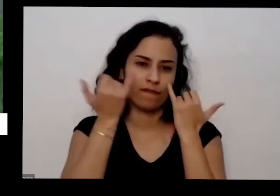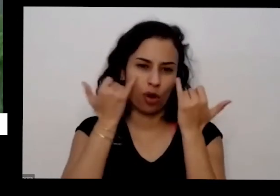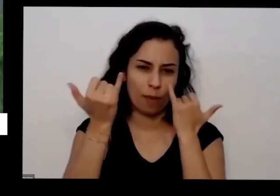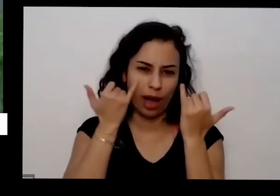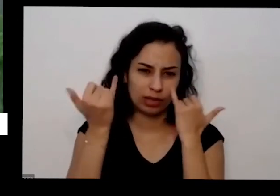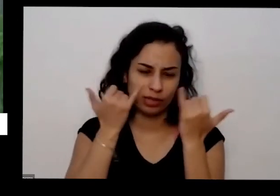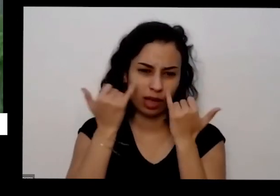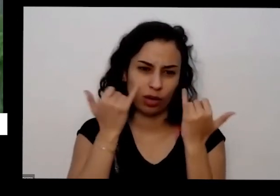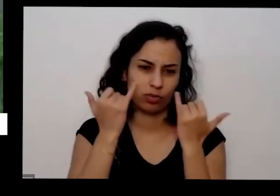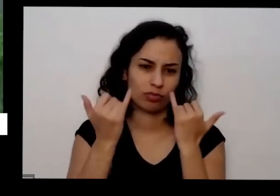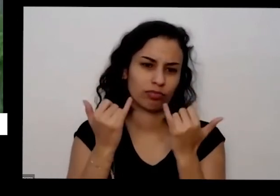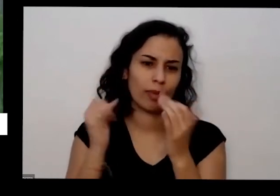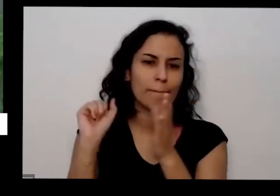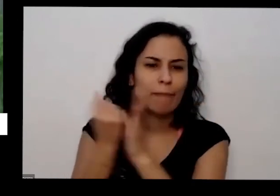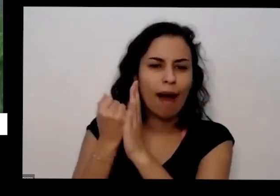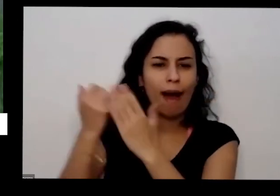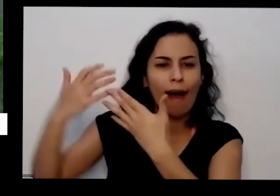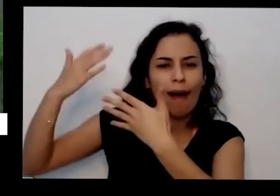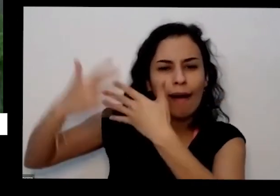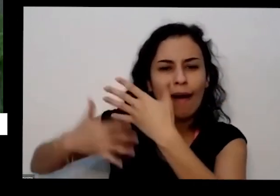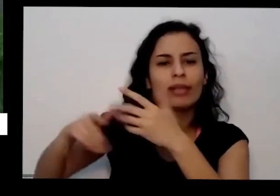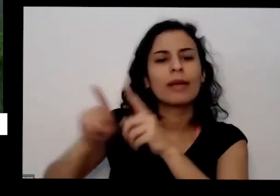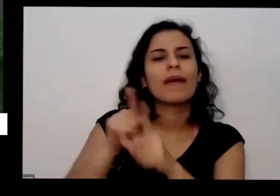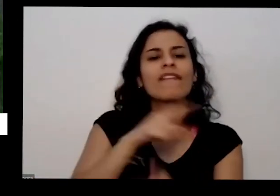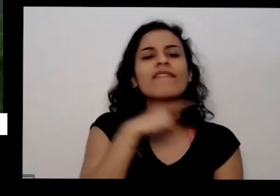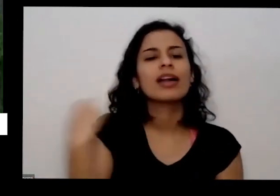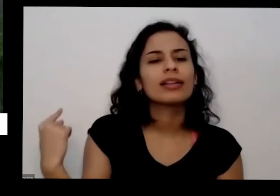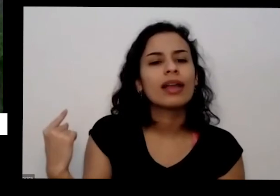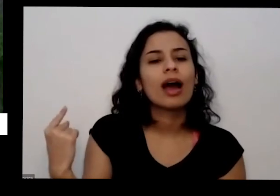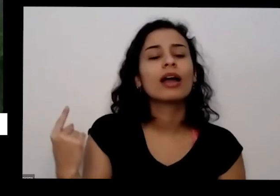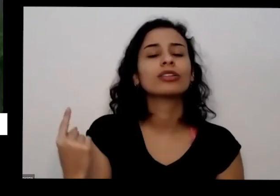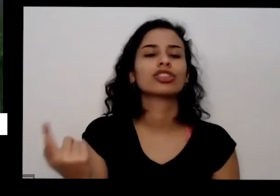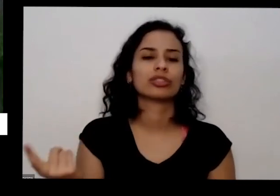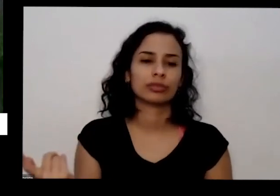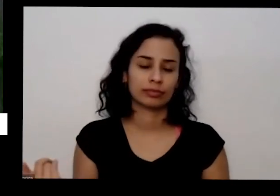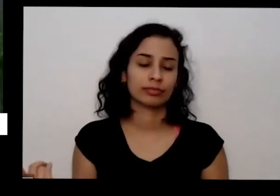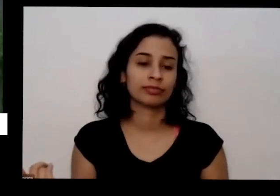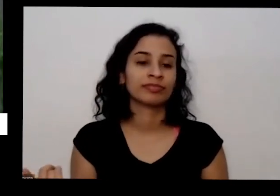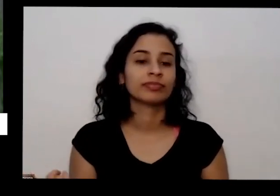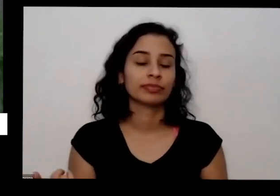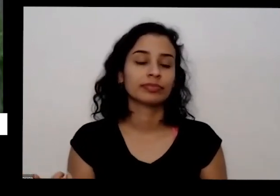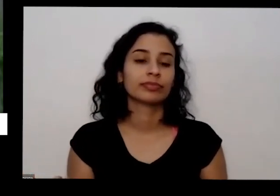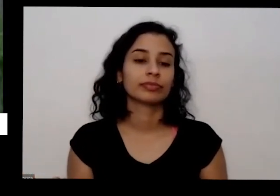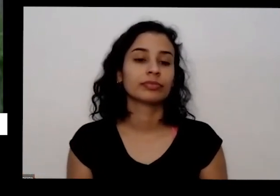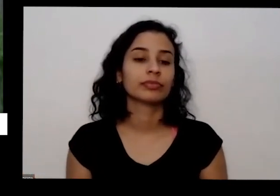validade da semente Às vezes a gente vai plantar uma hortinha sementes não nasci a gente pensa